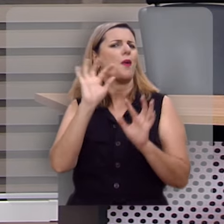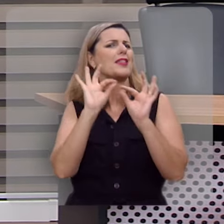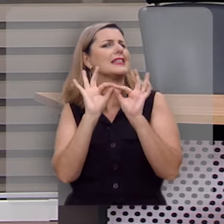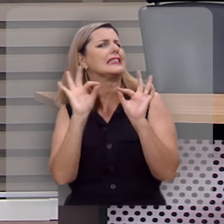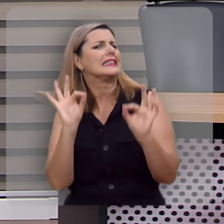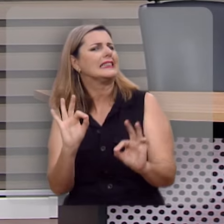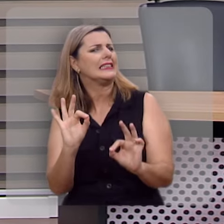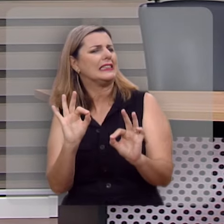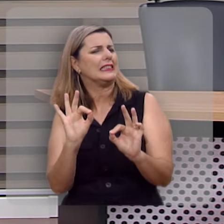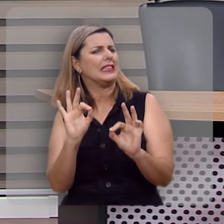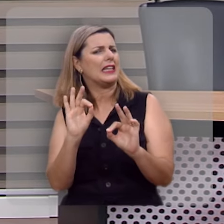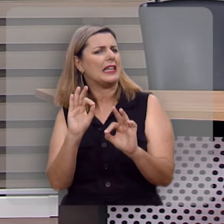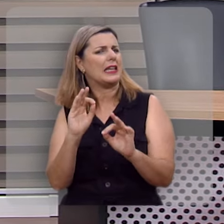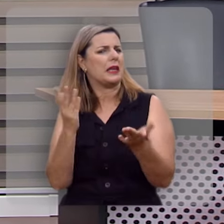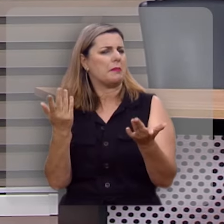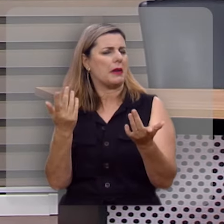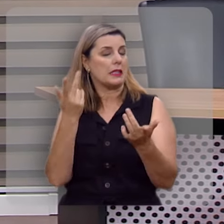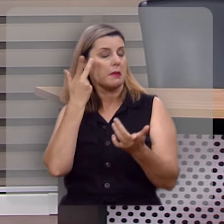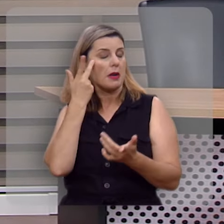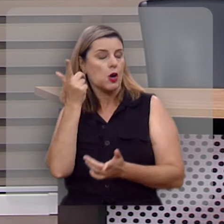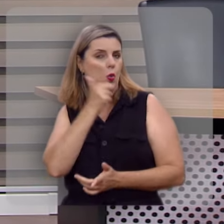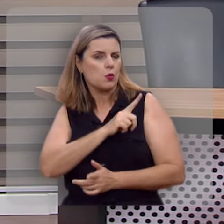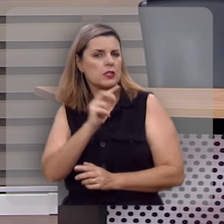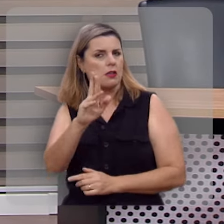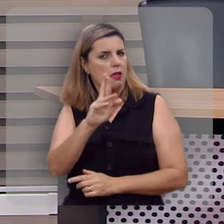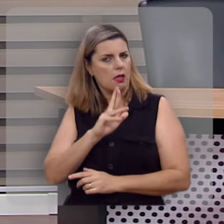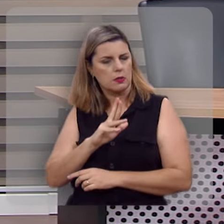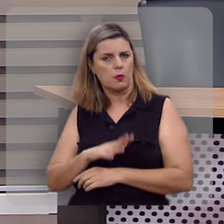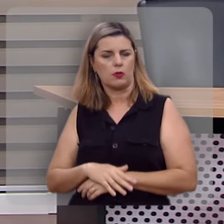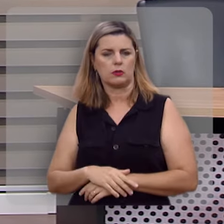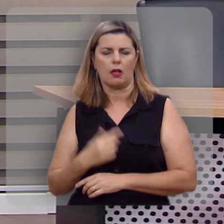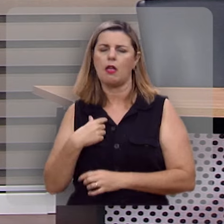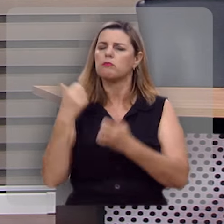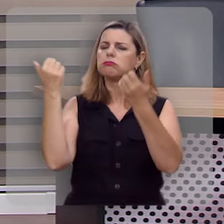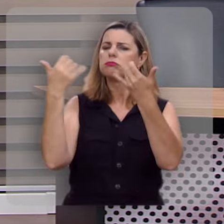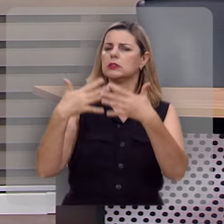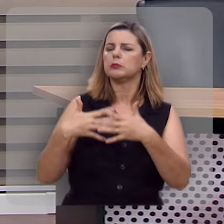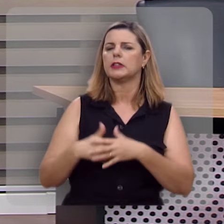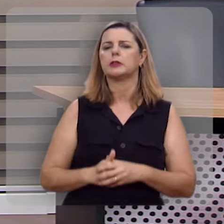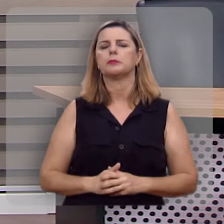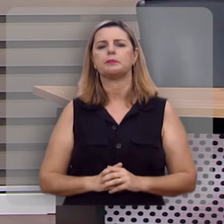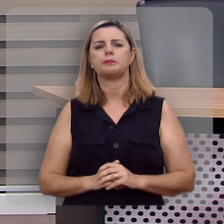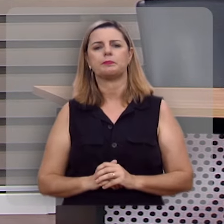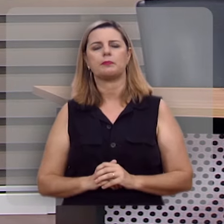simples e nem é tão óbvia quanto parece, eu explico.